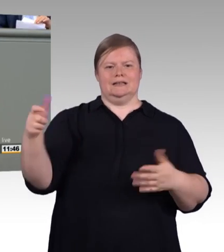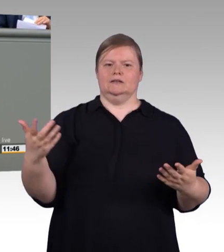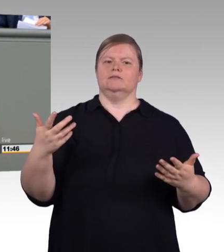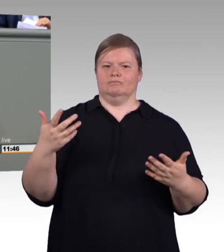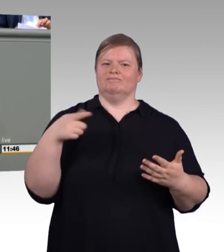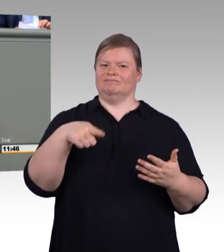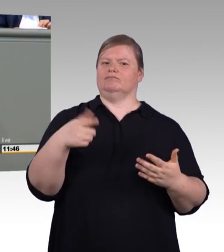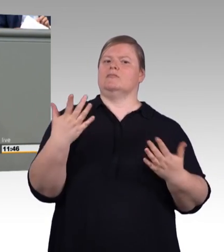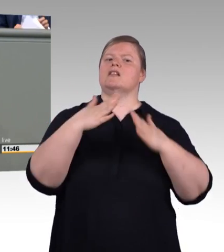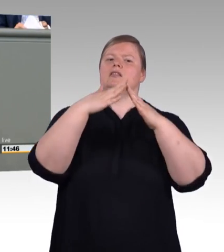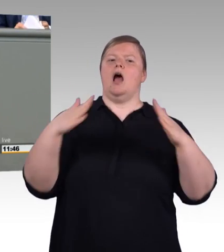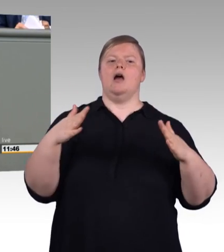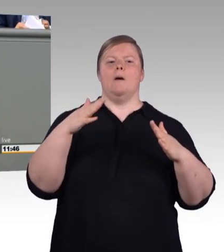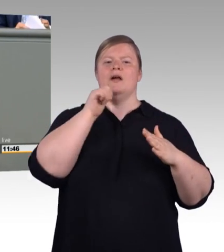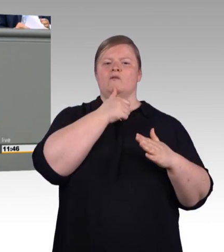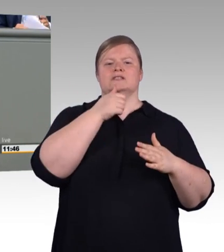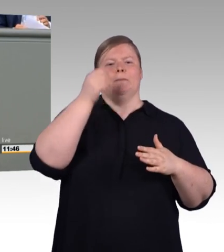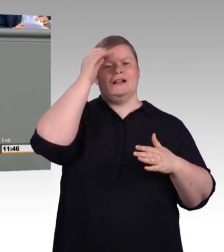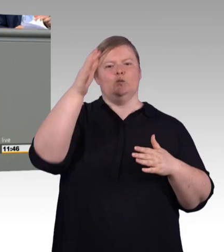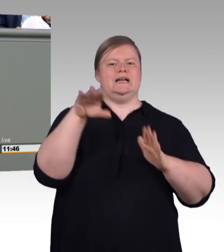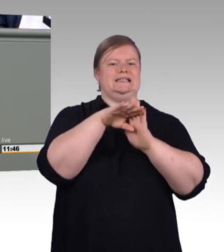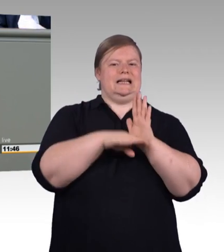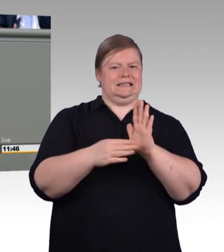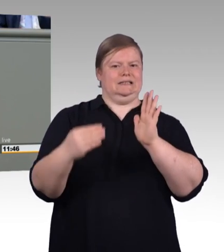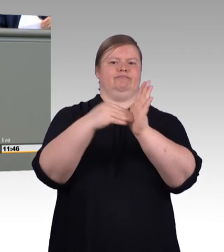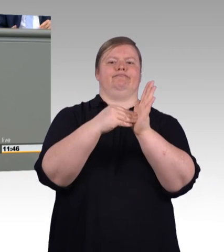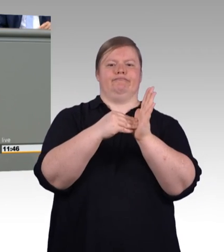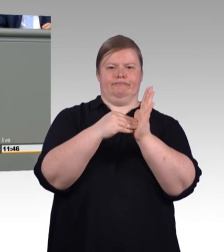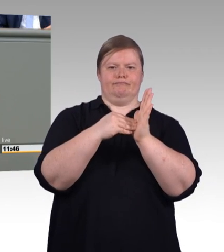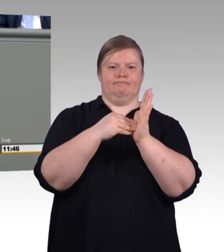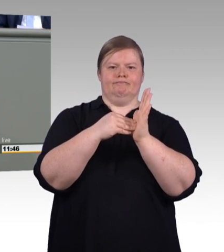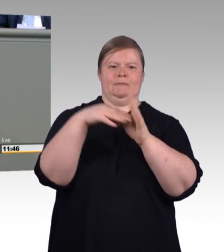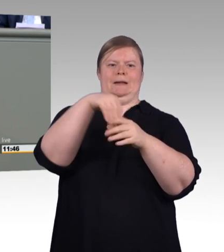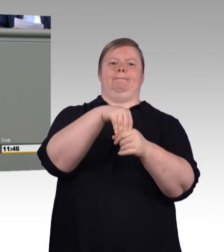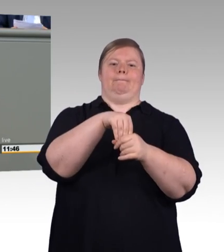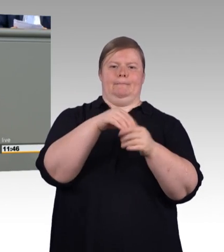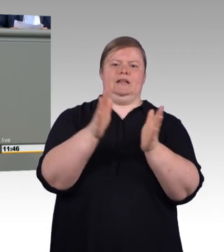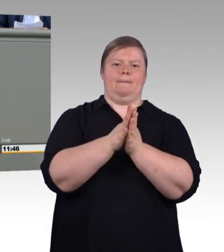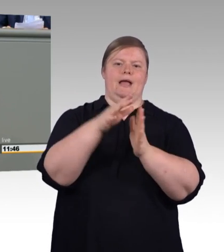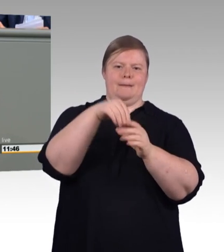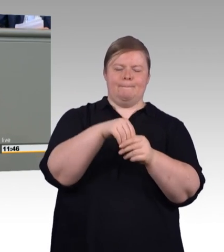mit ihrem Status doch sehr uneinheitlich geregelt sind. Dual Studierende bekommen mal einen Ausbildungsvertrag,